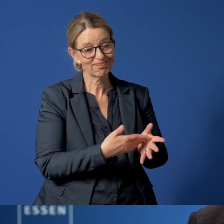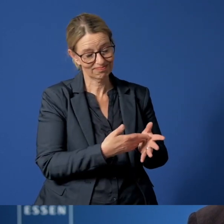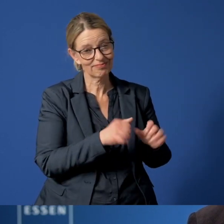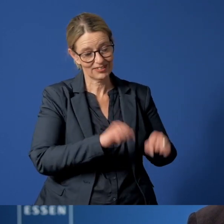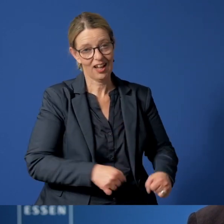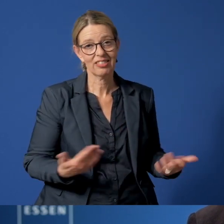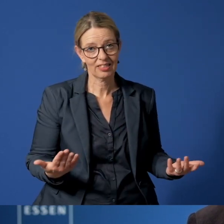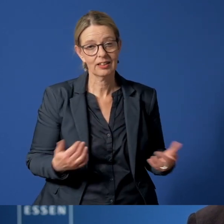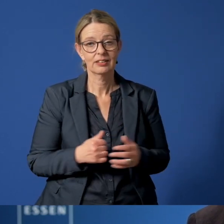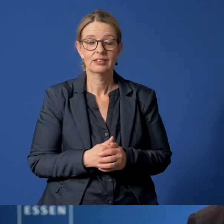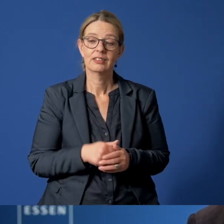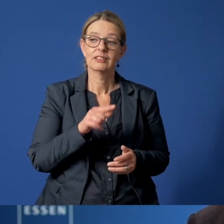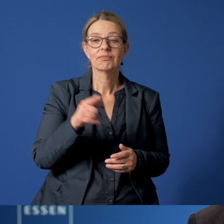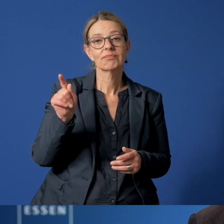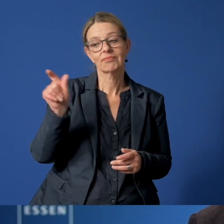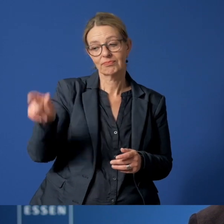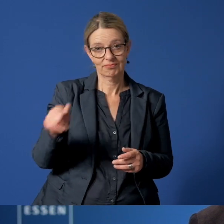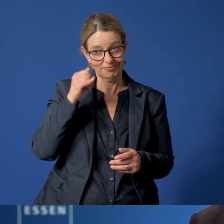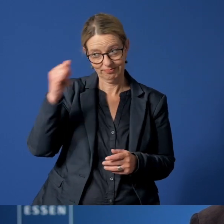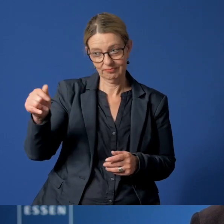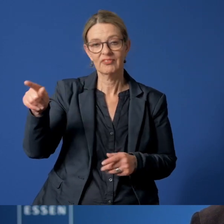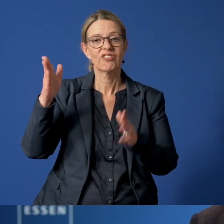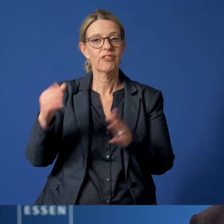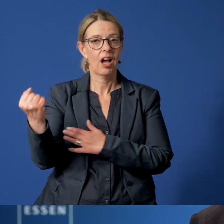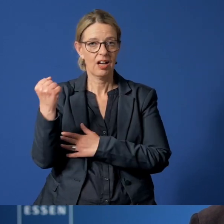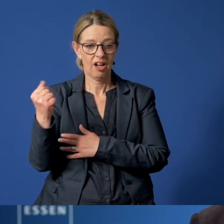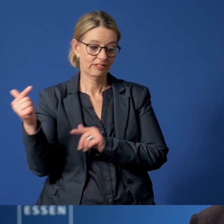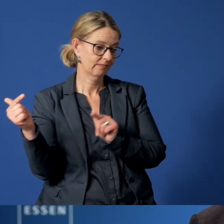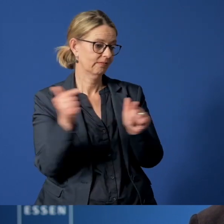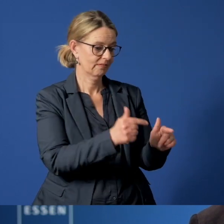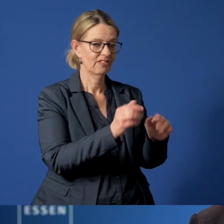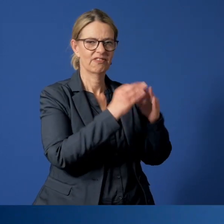Das heißt, nach einem Anruf fahren Fachkräfte zu Familien und machen sich ein Bild vor Ort.